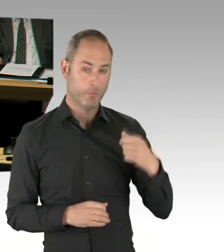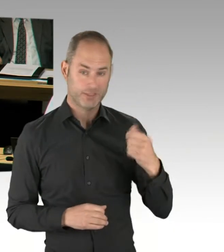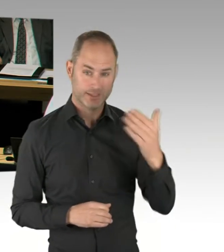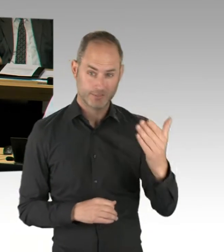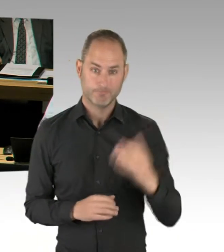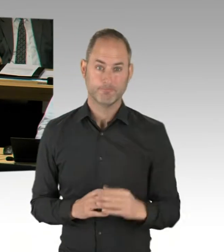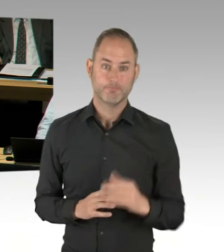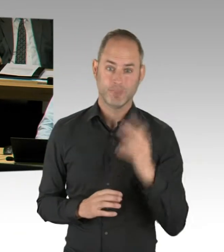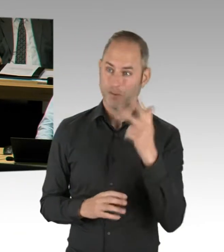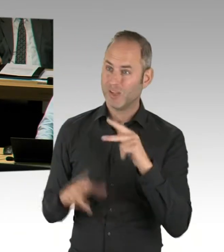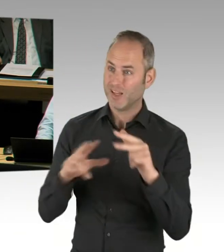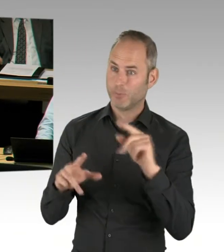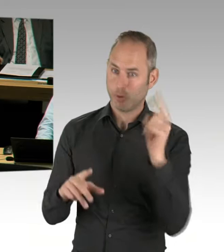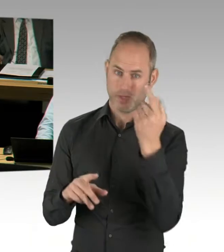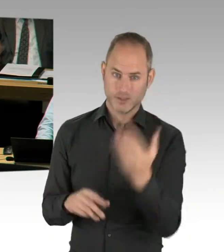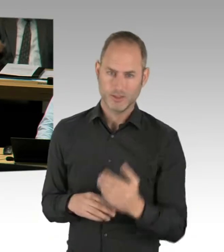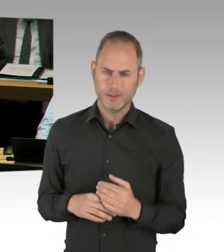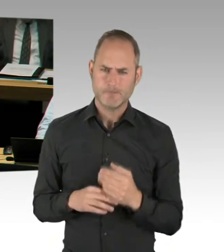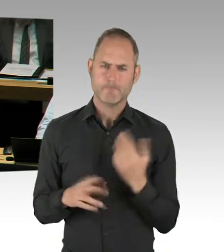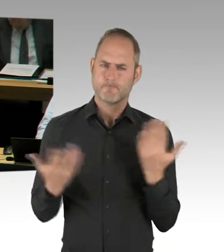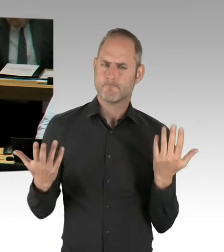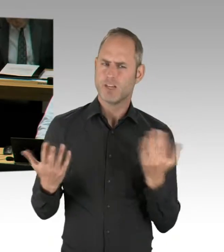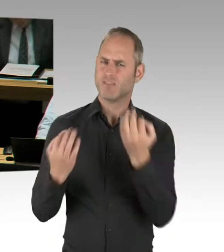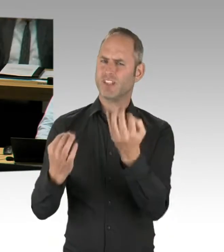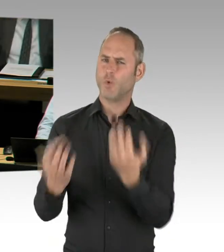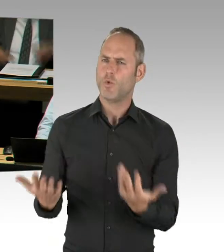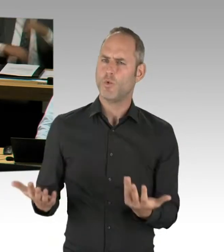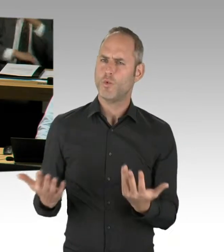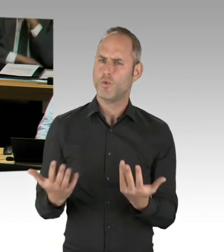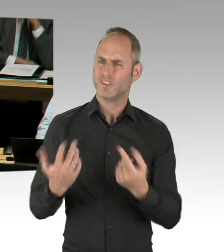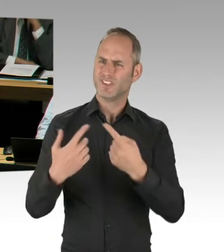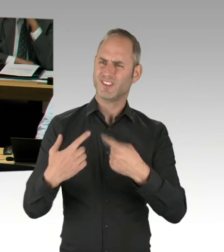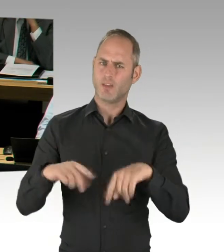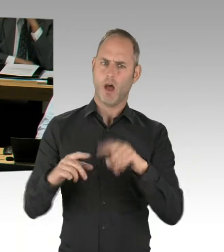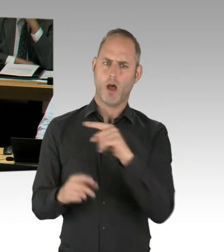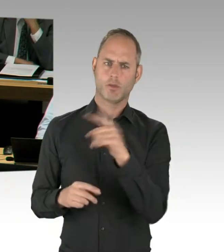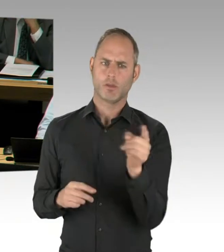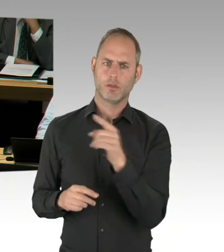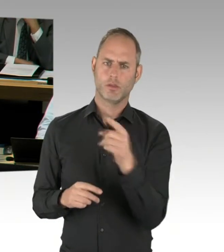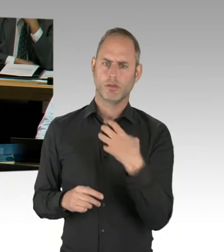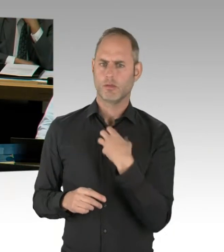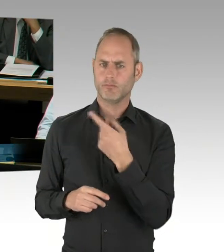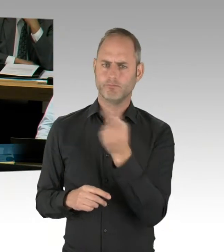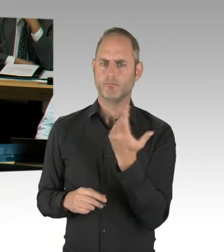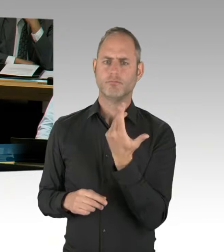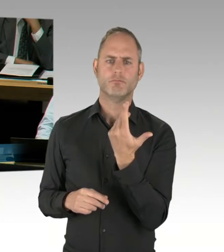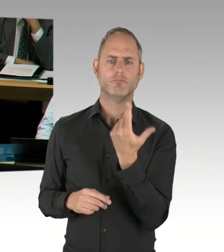und der Vereinheitlichung der Strukturen nach diesem Kongress, den Sie erwähnt haben, an dem ich übrigens auch teilgenommen habe,